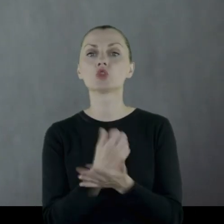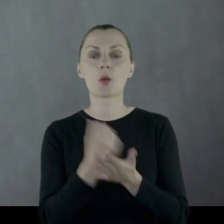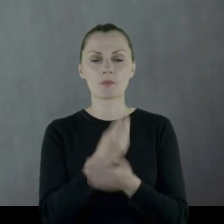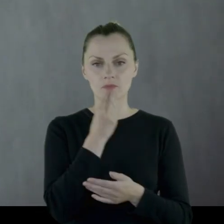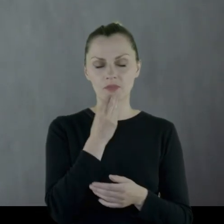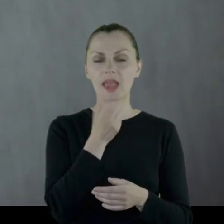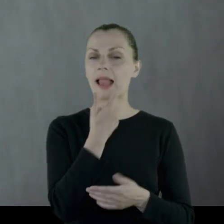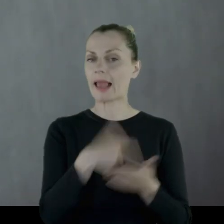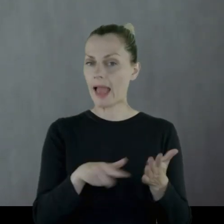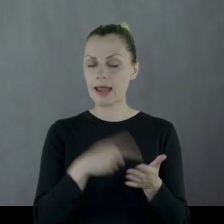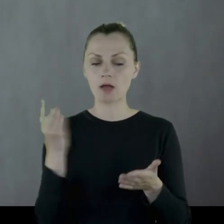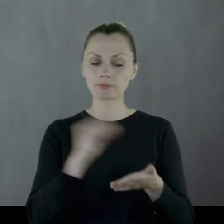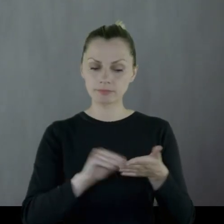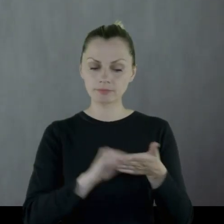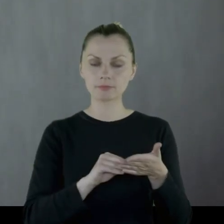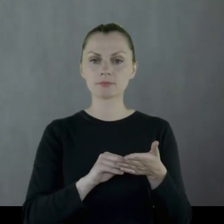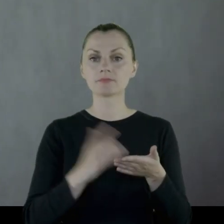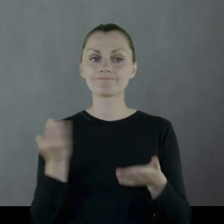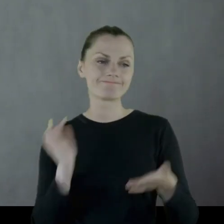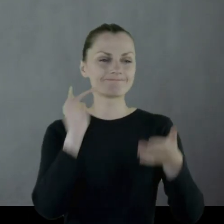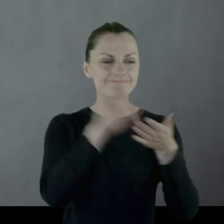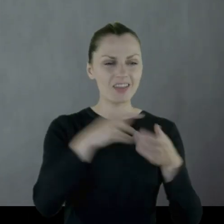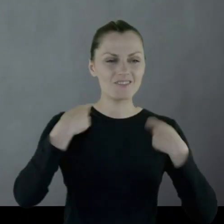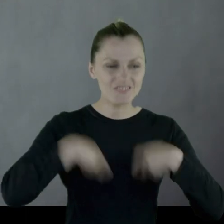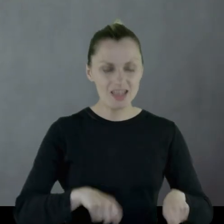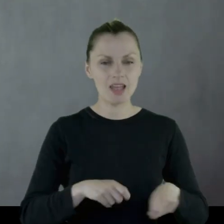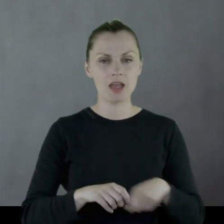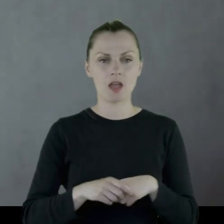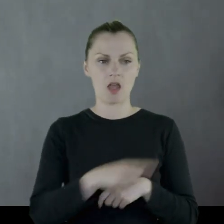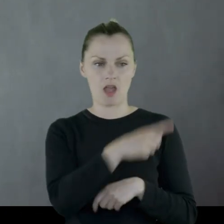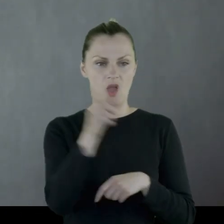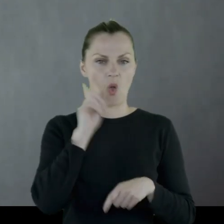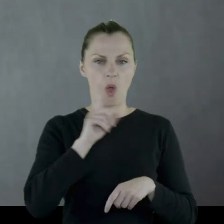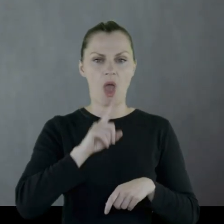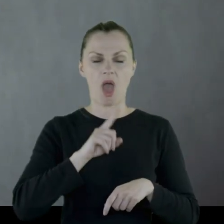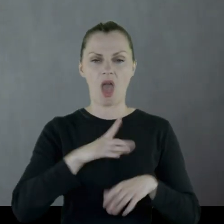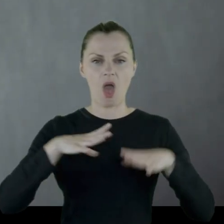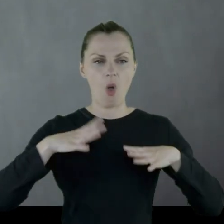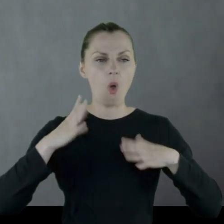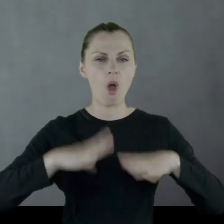Kilka razy w pamiętniku jest stwierdzenie: "zajeżdżamy do jakiejś wsi, chłopy skąpe",